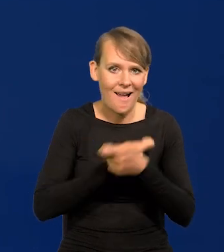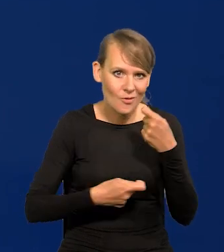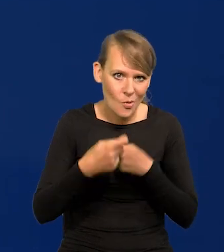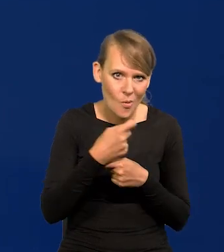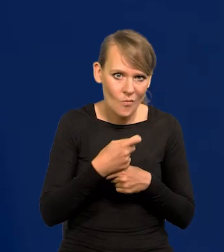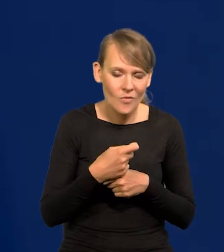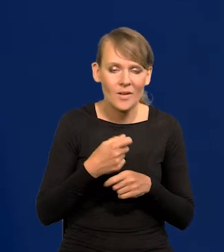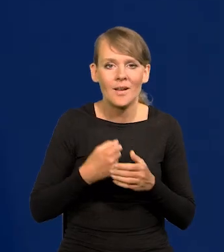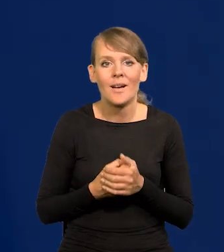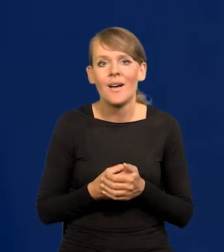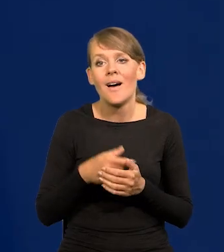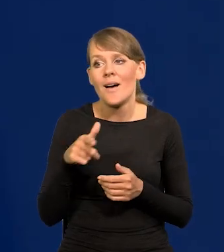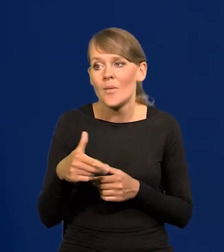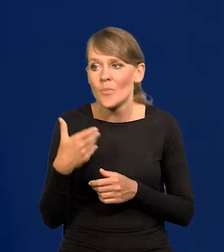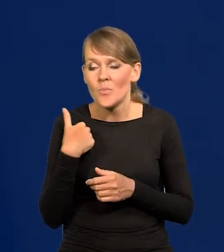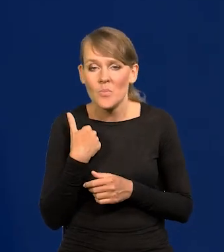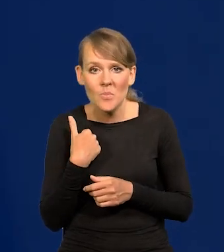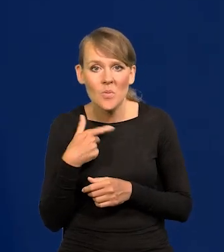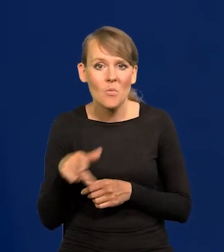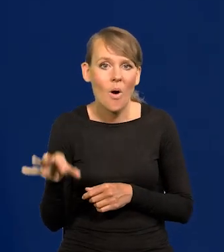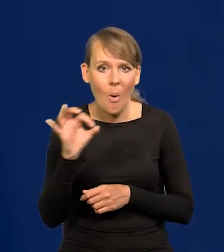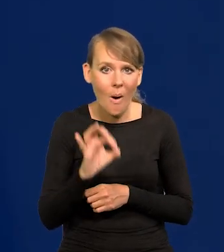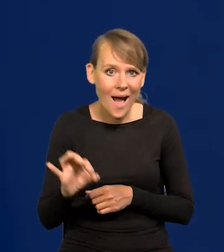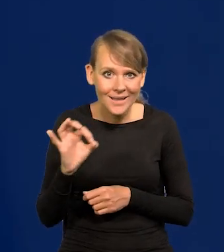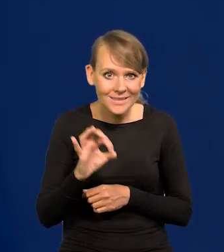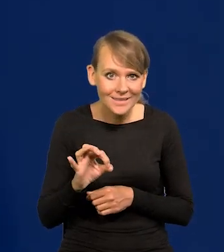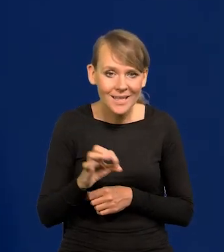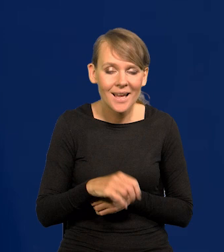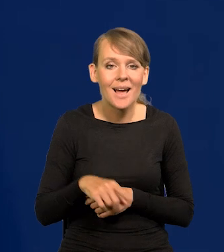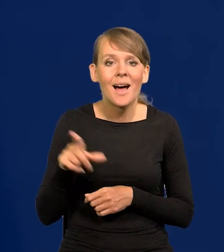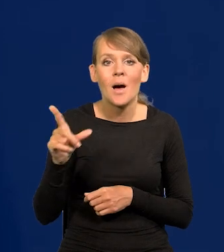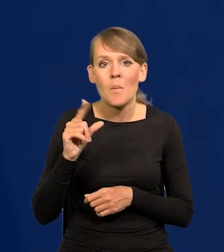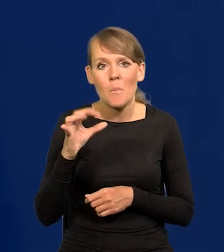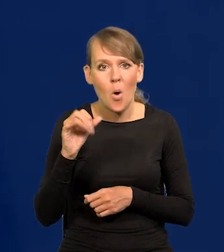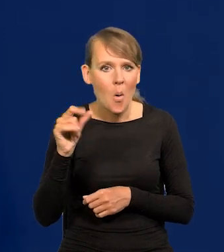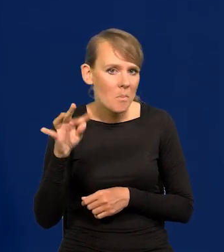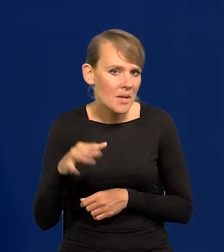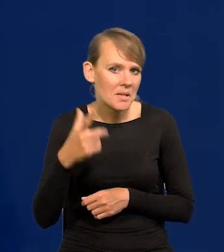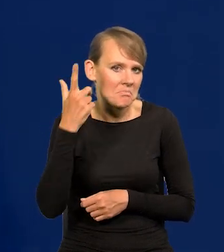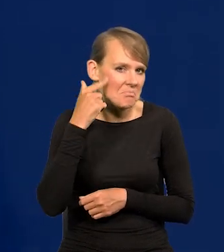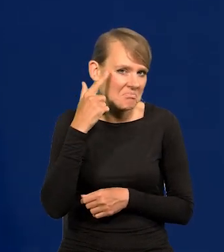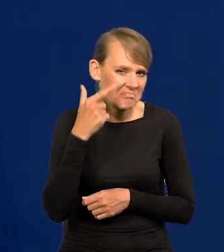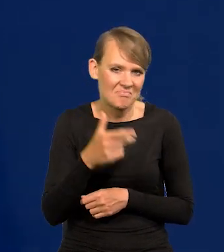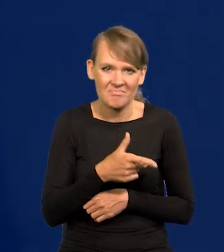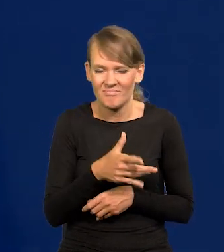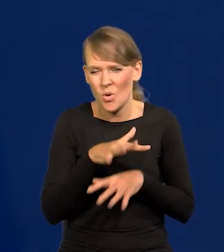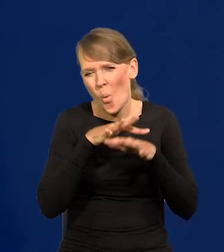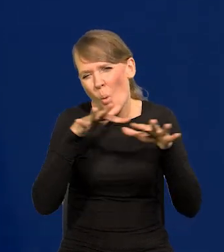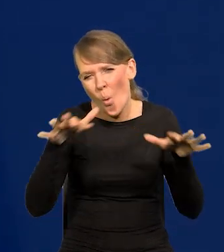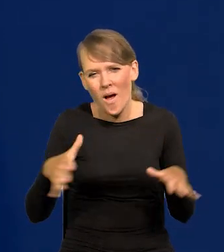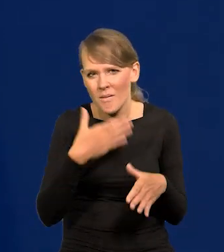W sprzyjających okolicznościach, kiedy popyt wydawał się nieograniczony, parł na rynek,